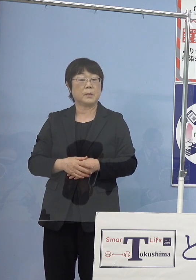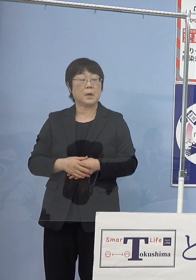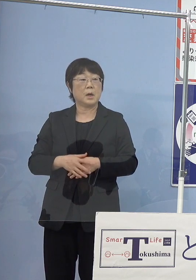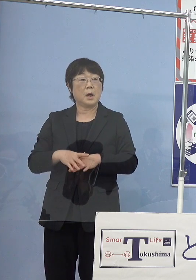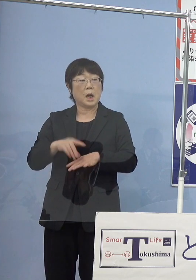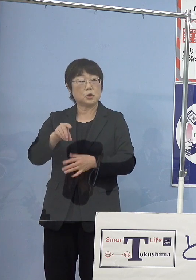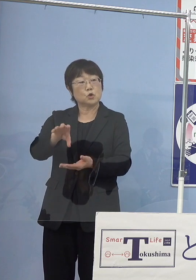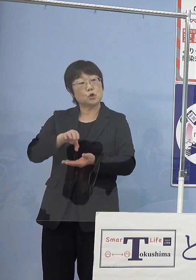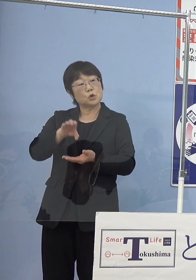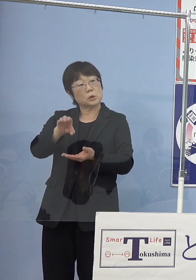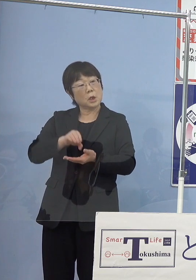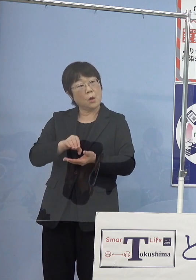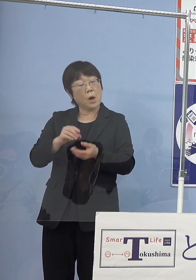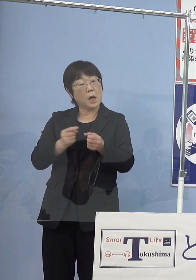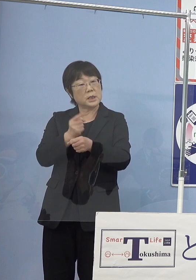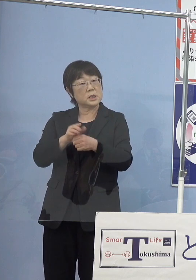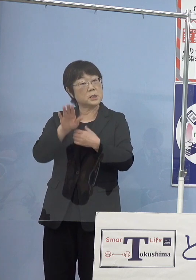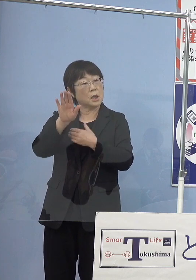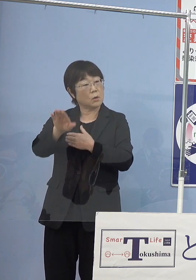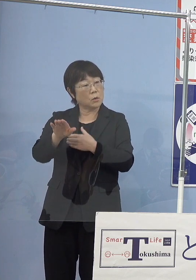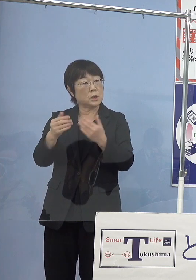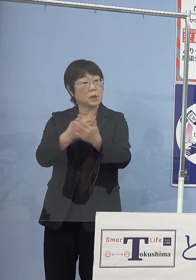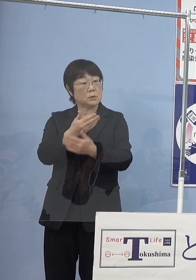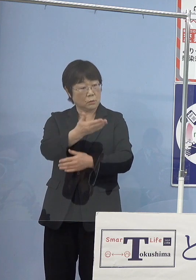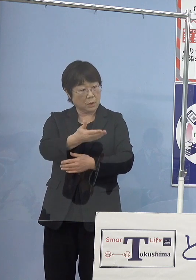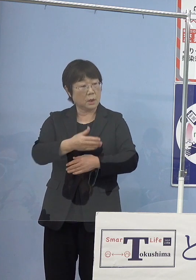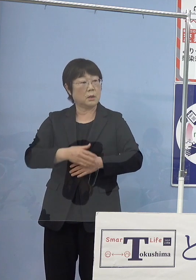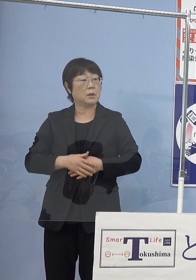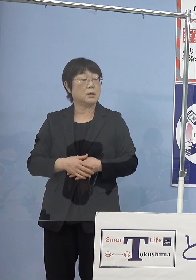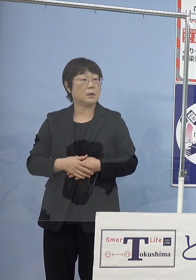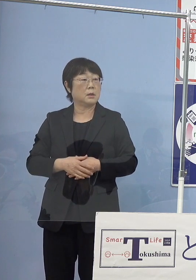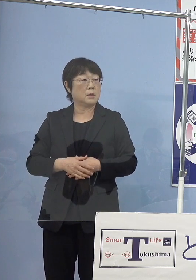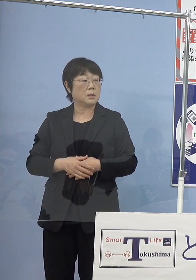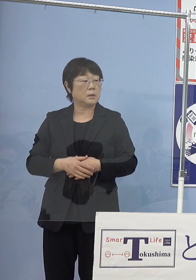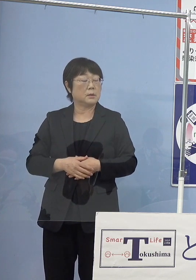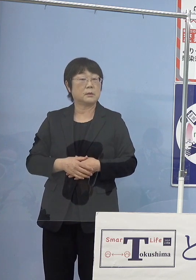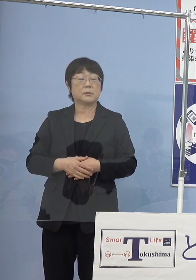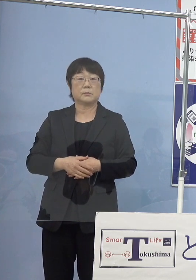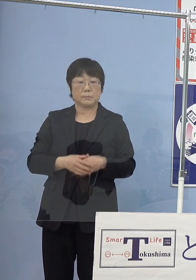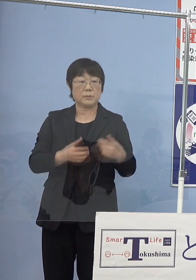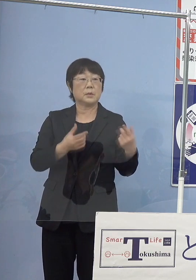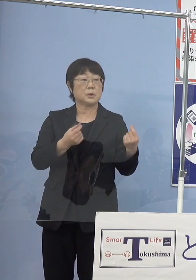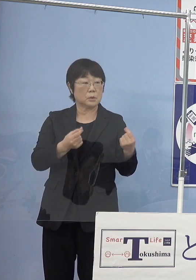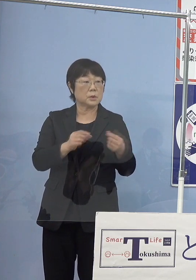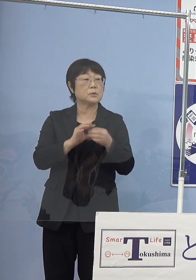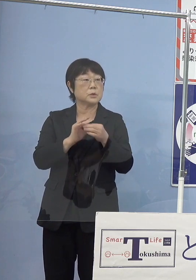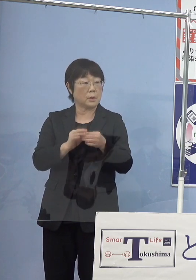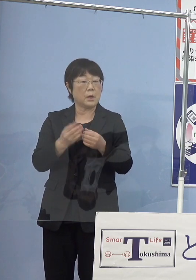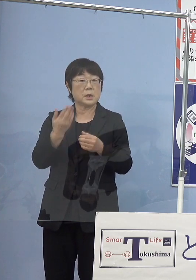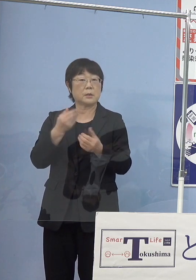1年後以降には 始められるということでしょうか （知事） そこのところはさっき申し上げたように